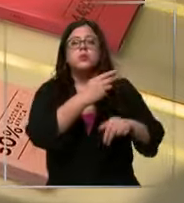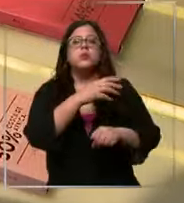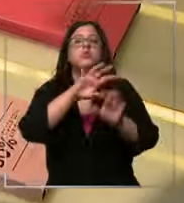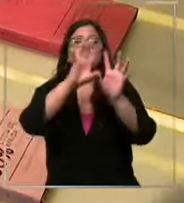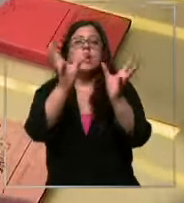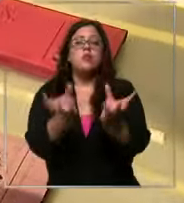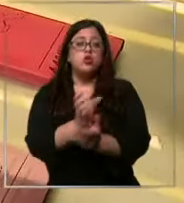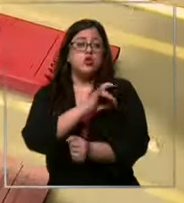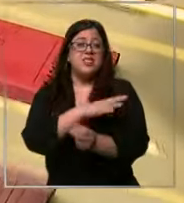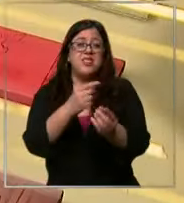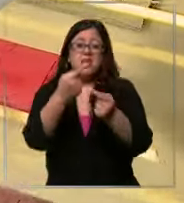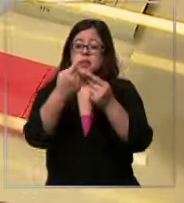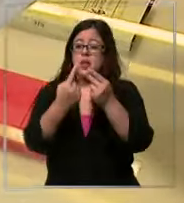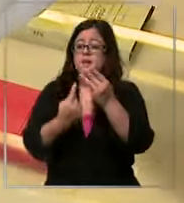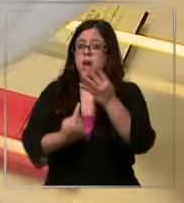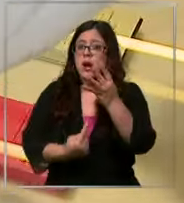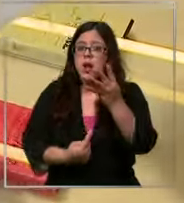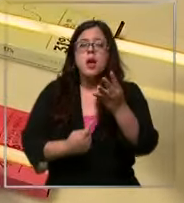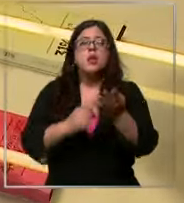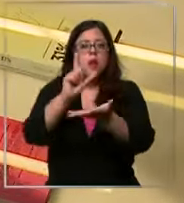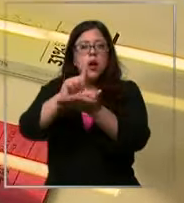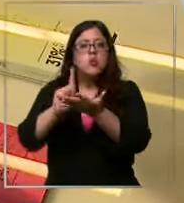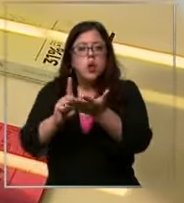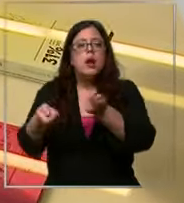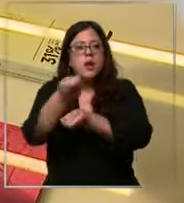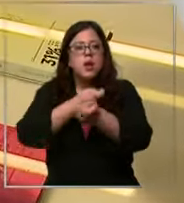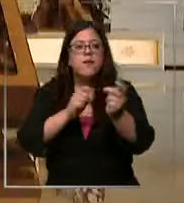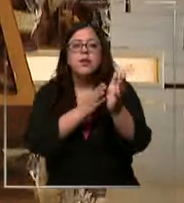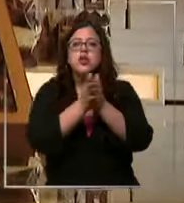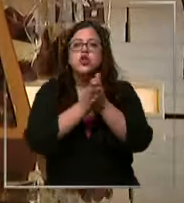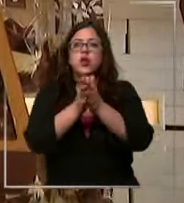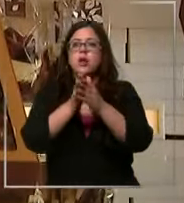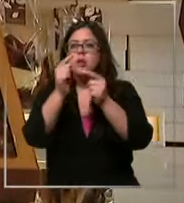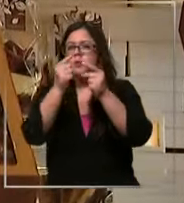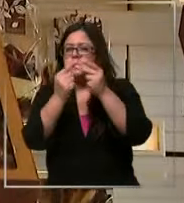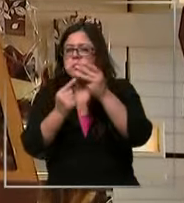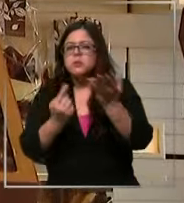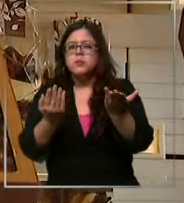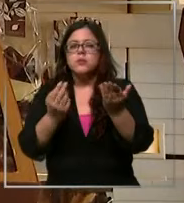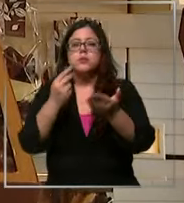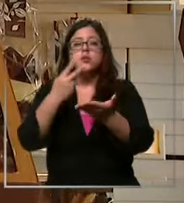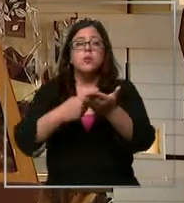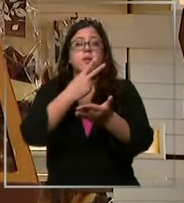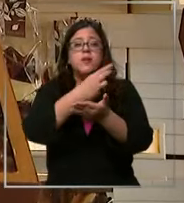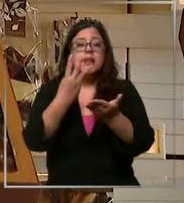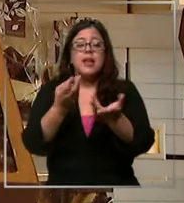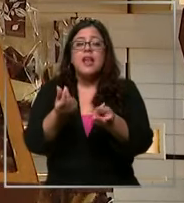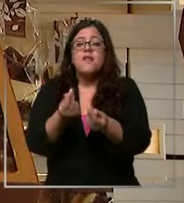y con variedades cada vez más específicas durante el 2023 el precio del chocolate en Chile aumentó